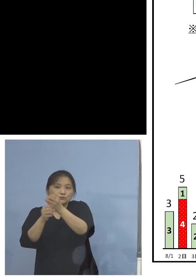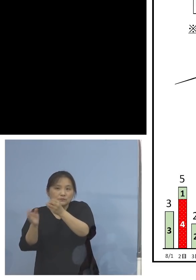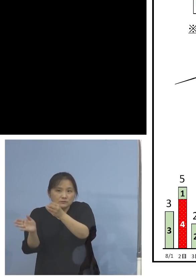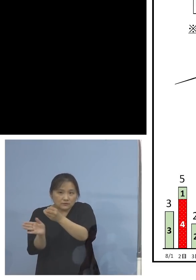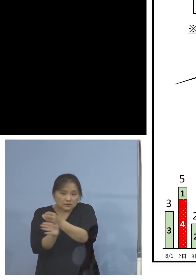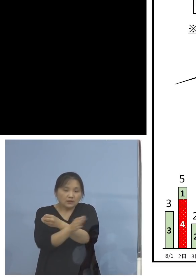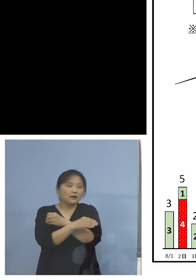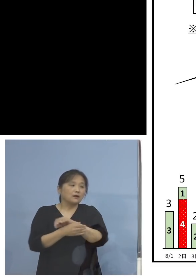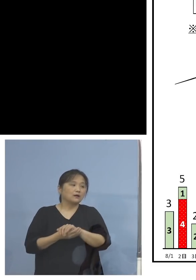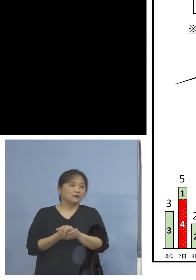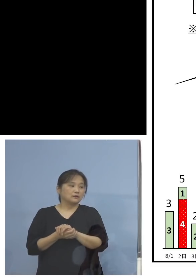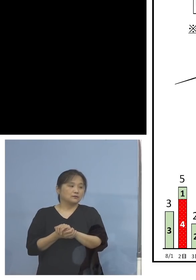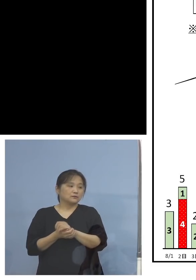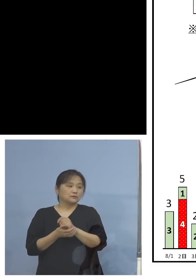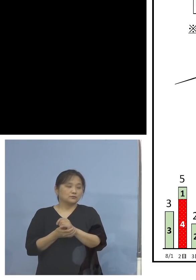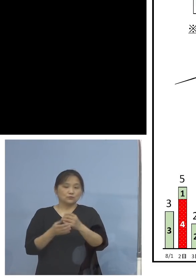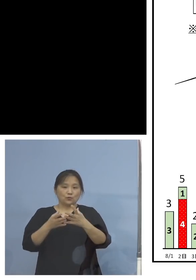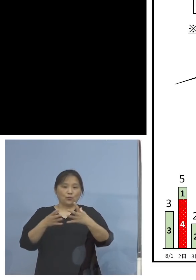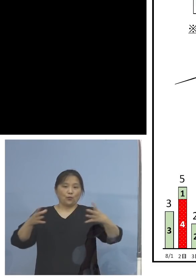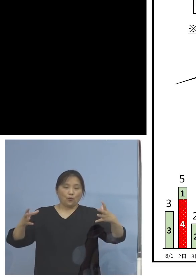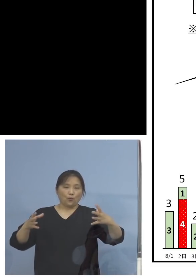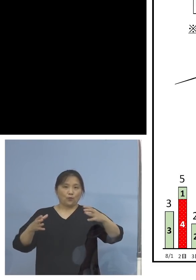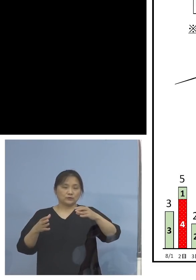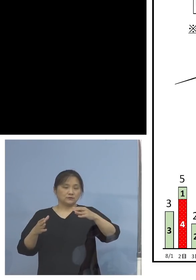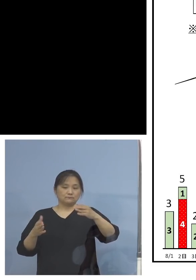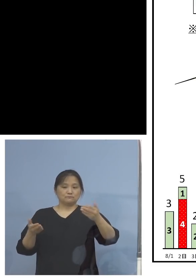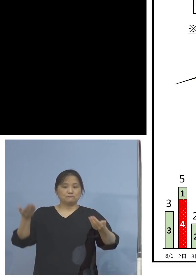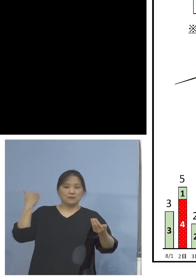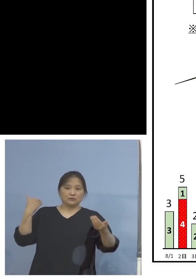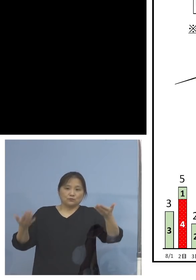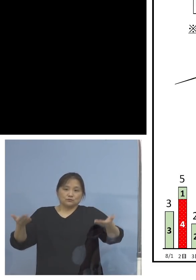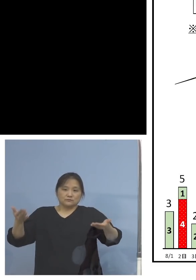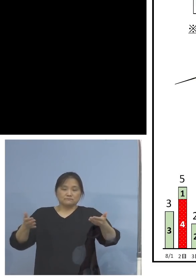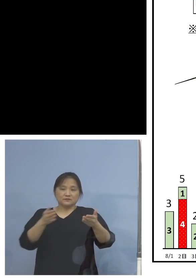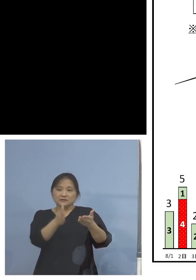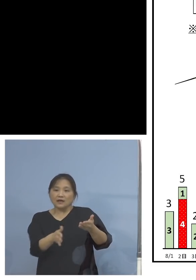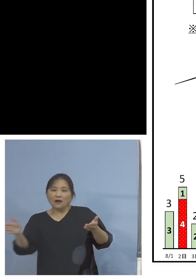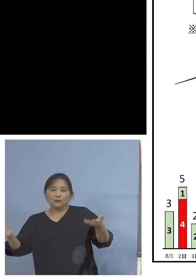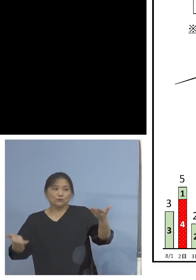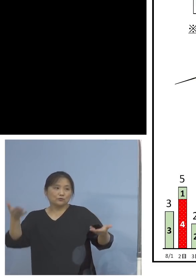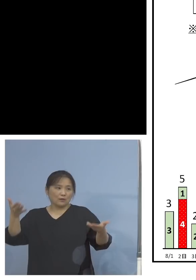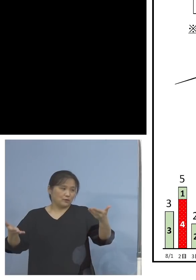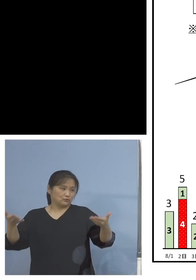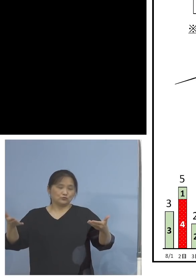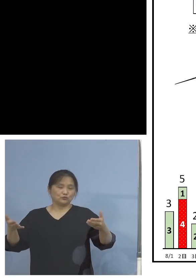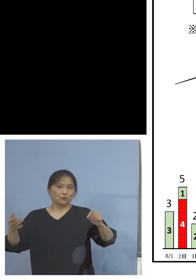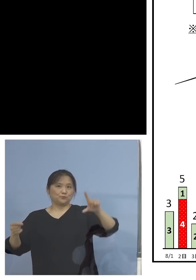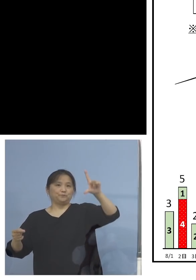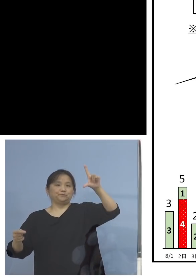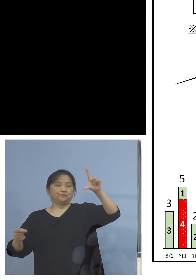非常に大きな塊、この前半と比べると 明らかに違う、しかもこの赤いところは